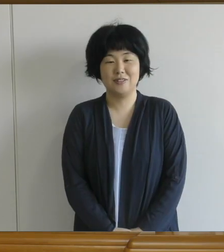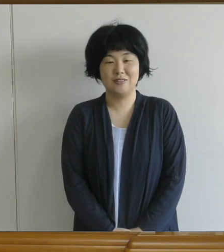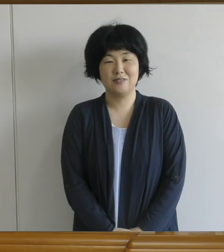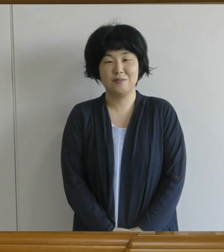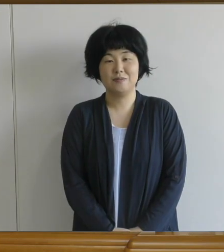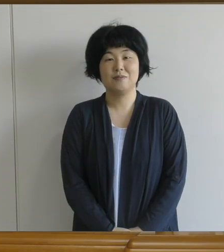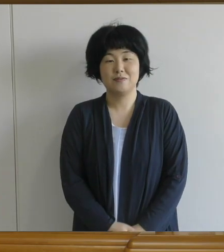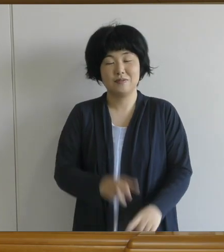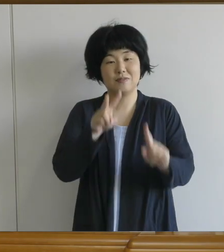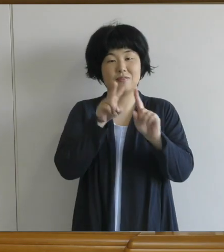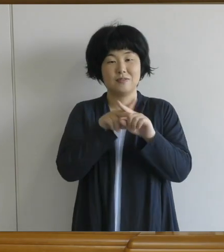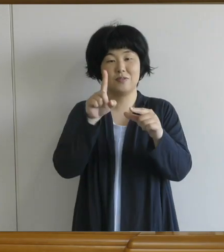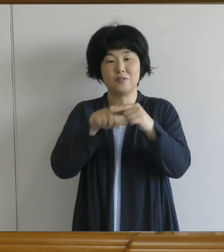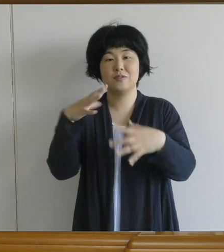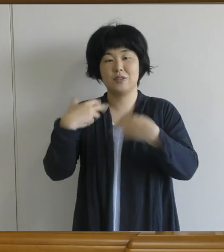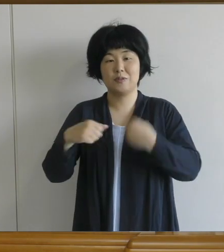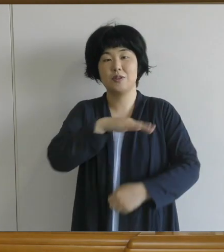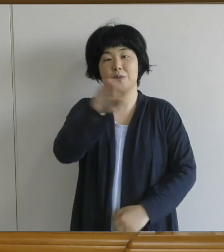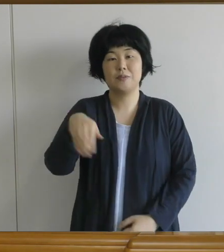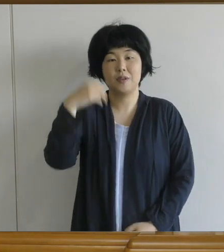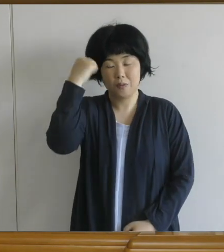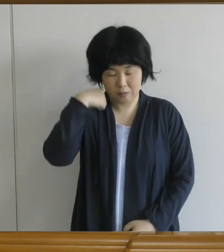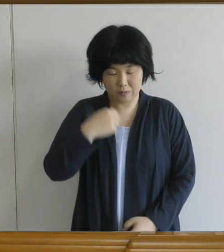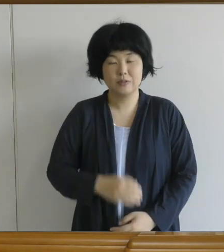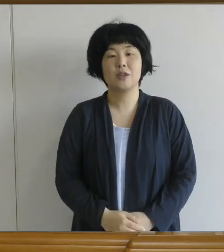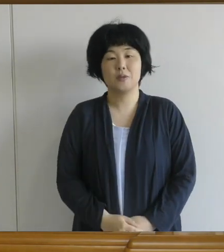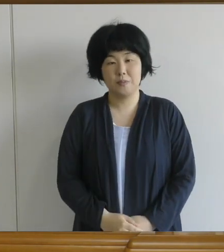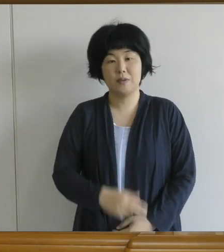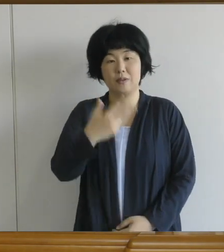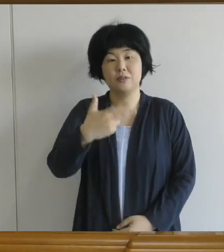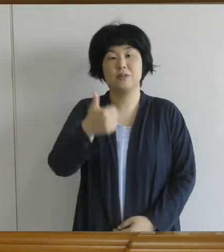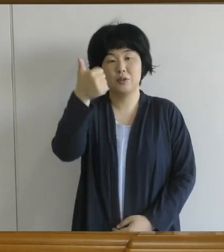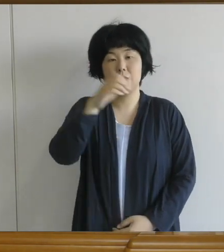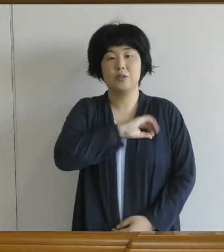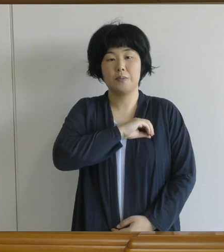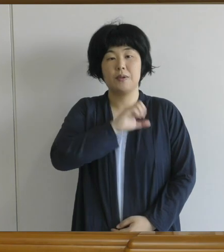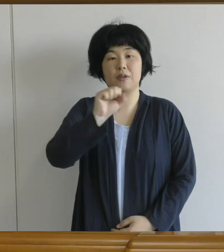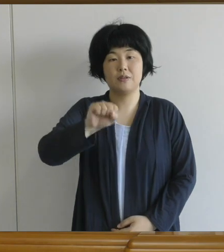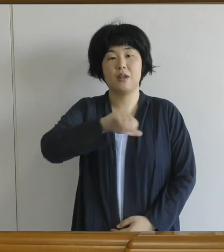小中学生の皆さん、おはようございます。 市長の佐原光一です。